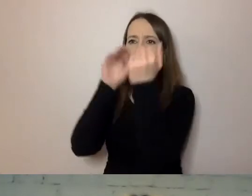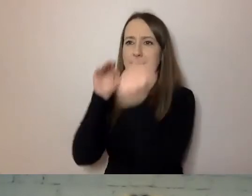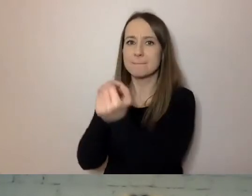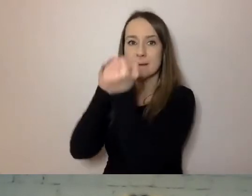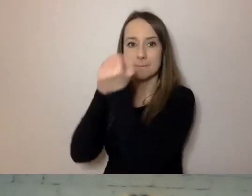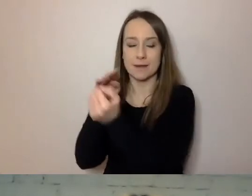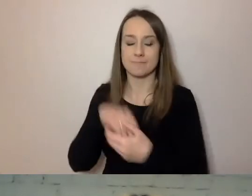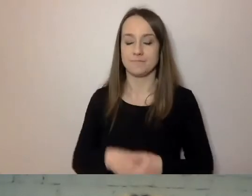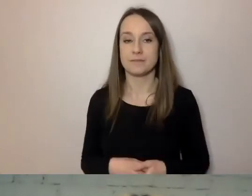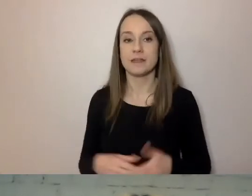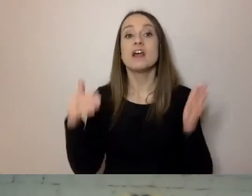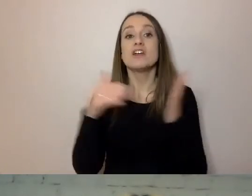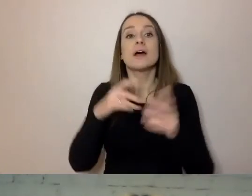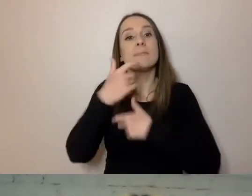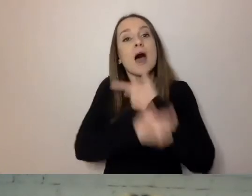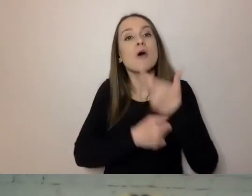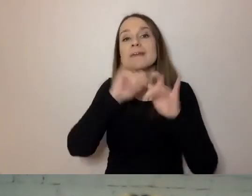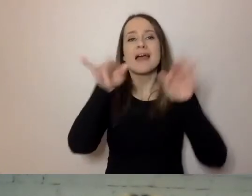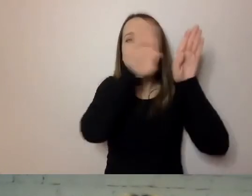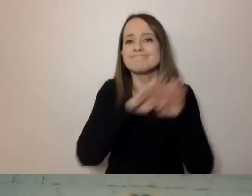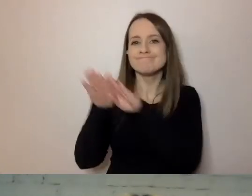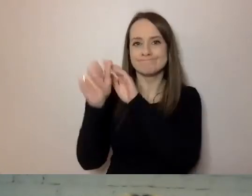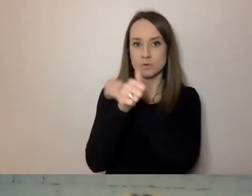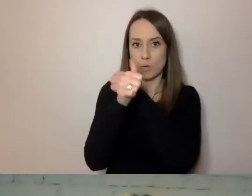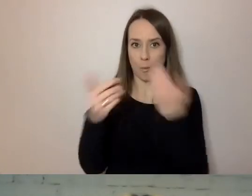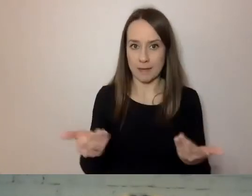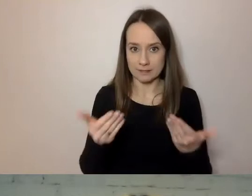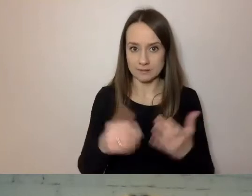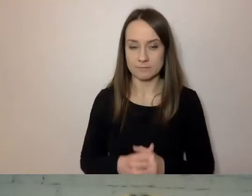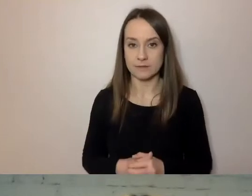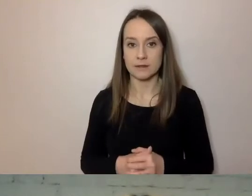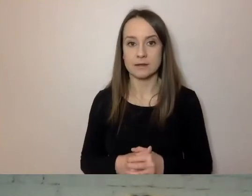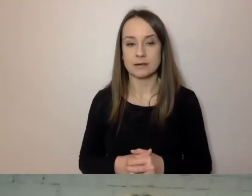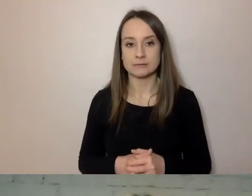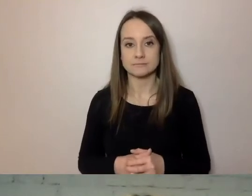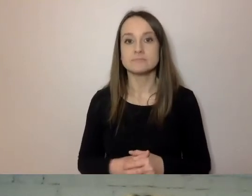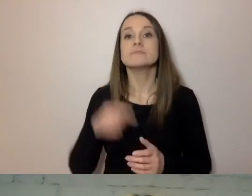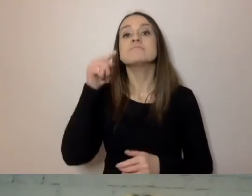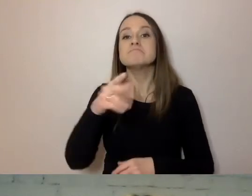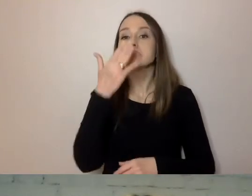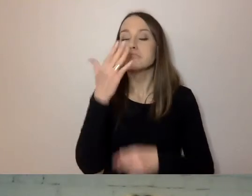Musimy tworzyć uniwersalne dokumenty. Takie, które są przygotowane od strony technicznej,